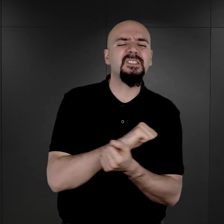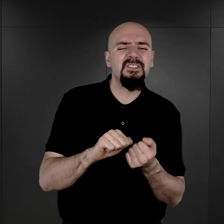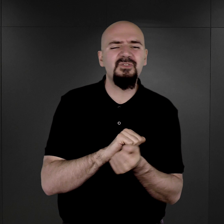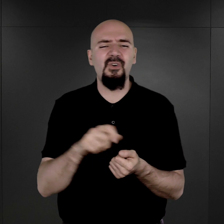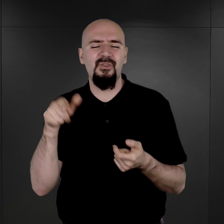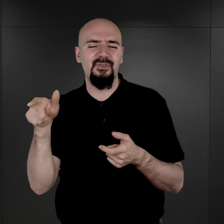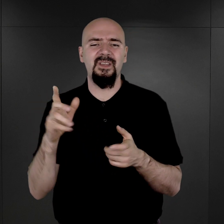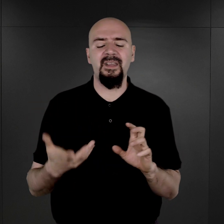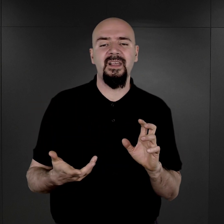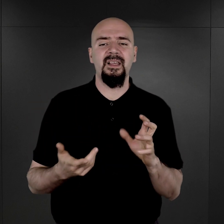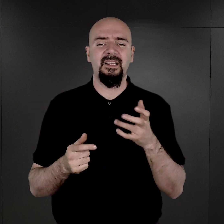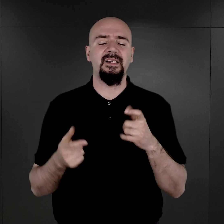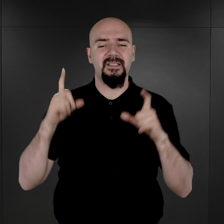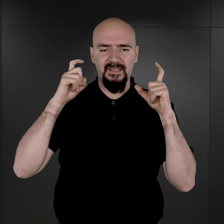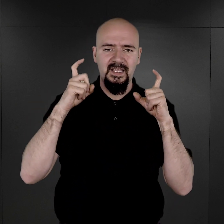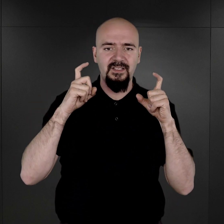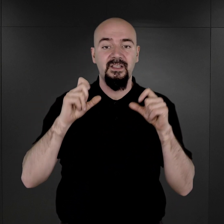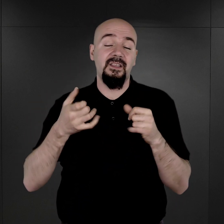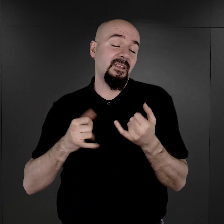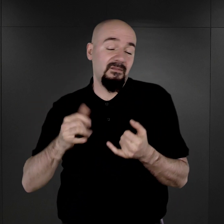a tym samym nie wiemy, ile ich tak naprawdę wykonano.